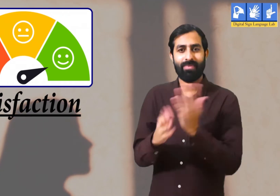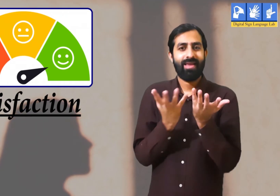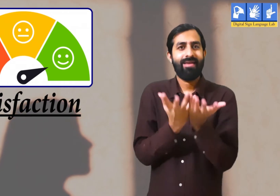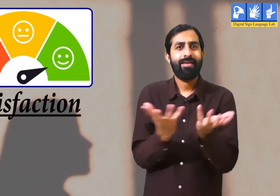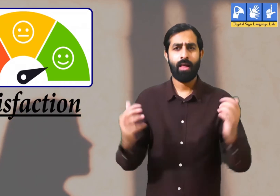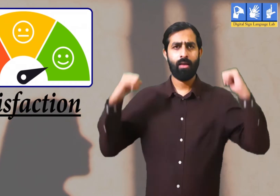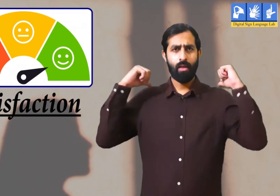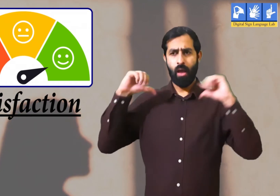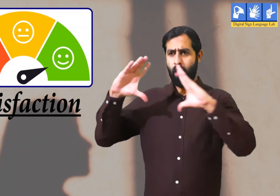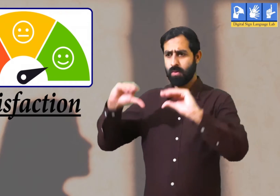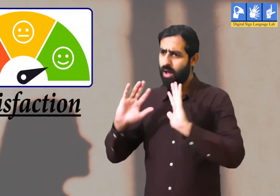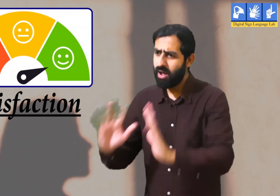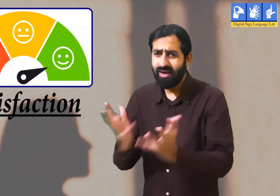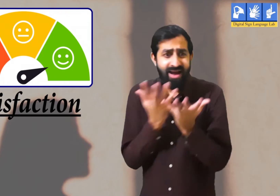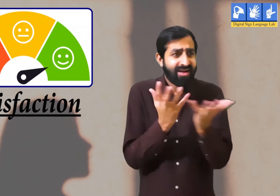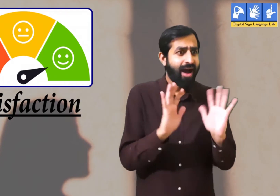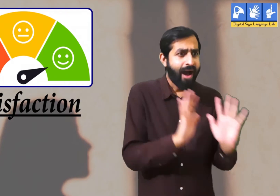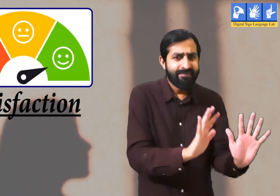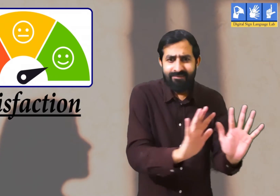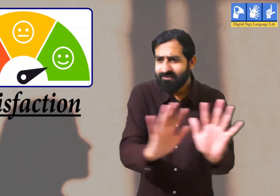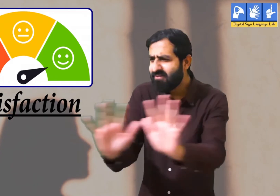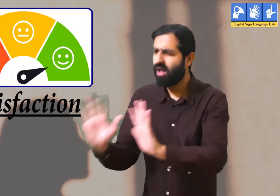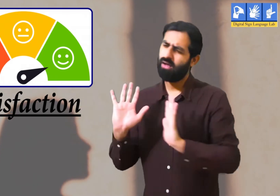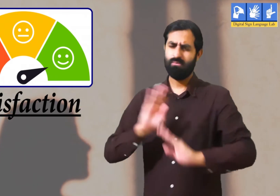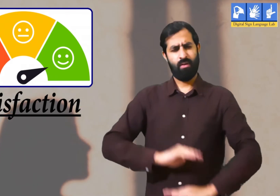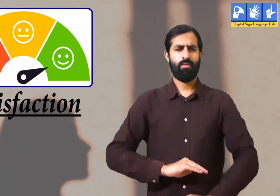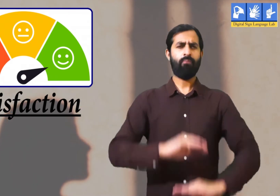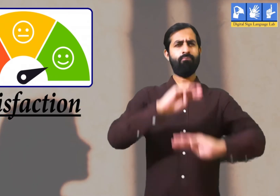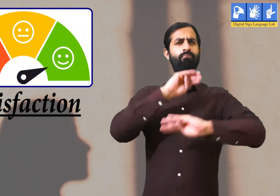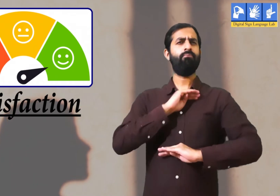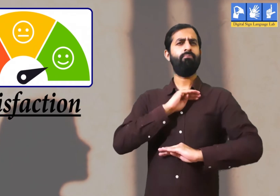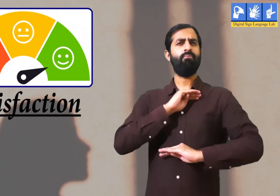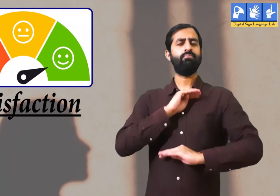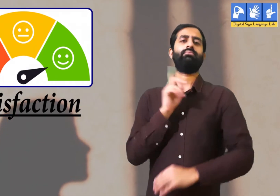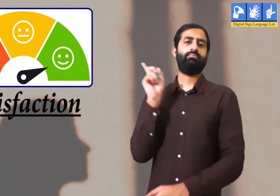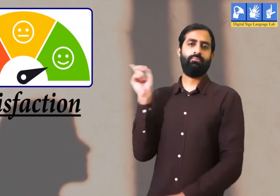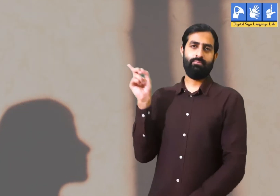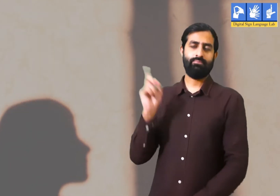हमें घर पर सभी आवश्यक वस्तुएँ होने पर संतुष्टि होती हैं ।